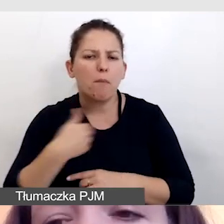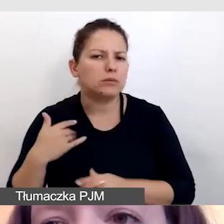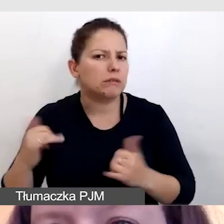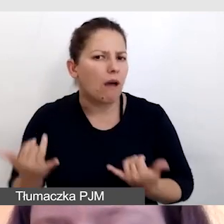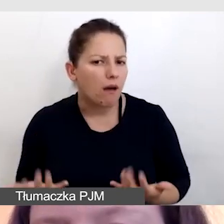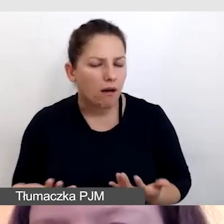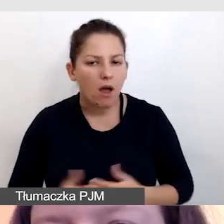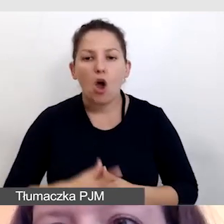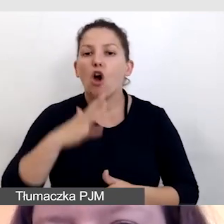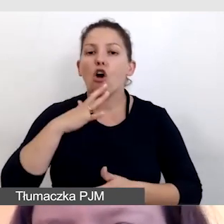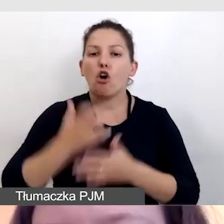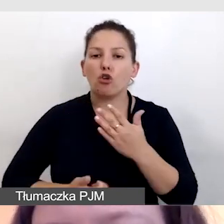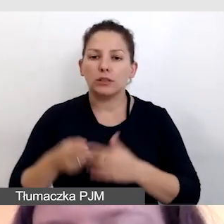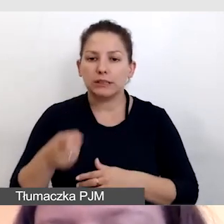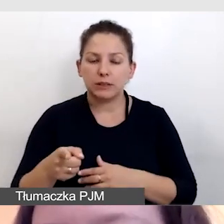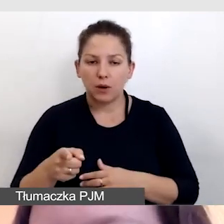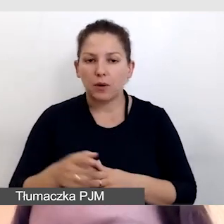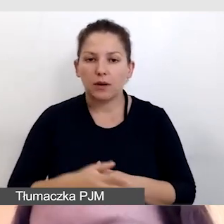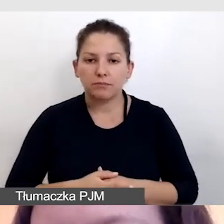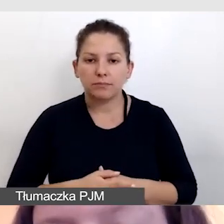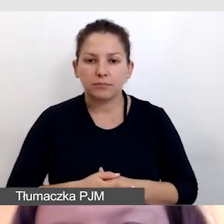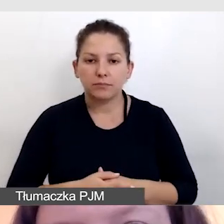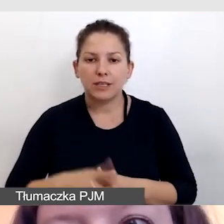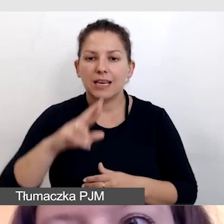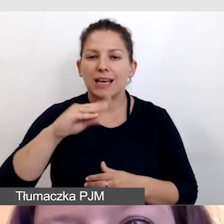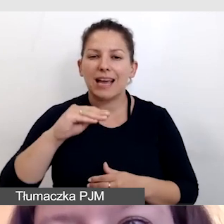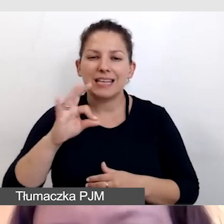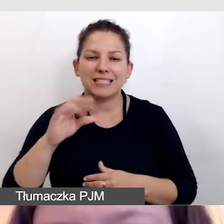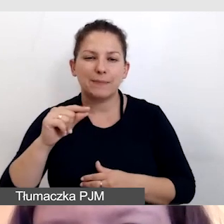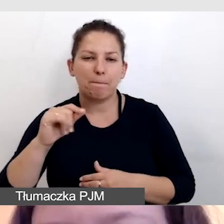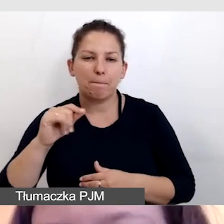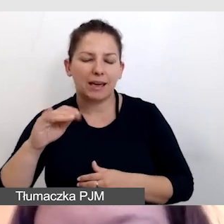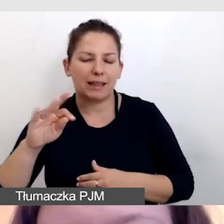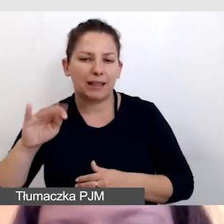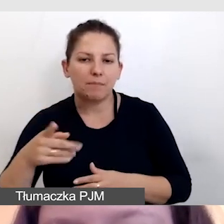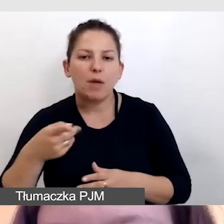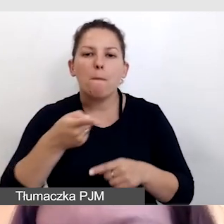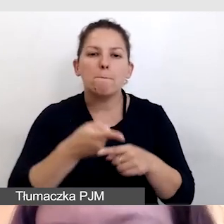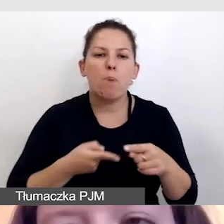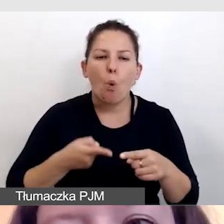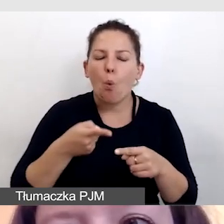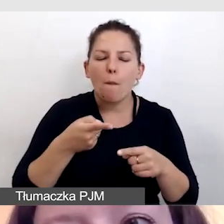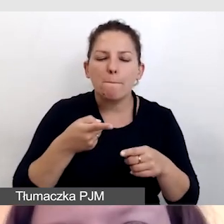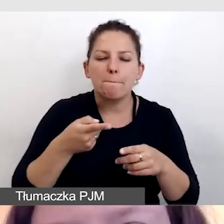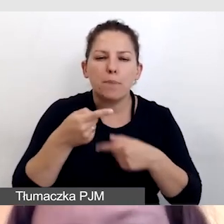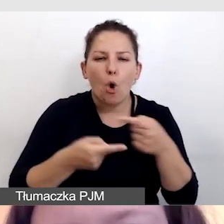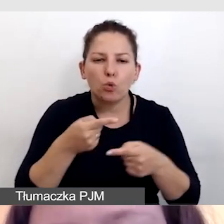Korzystały z respeakingu, czyli półproduktu do napisów na żywo. Miały do wyboru możliwość